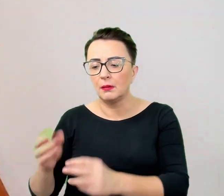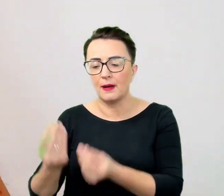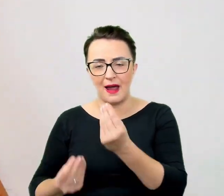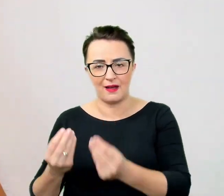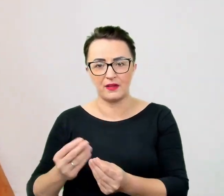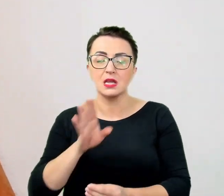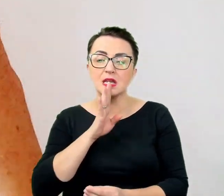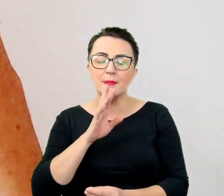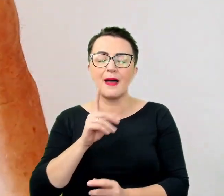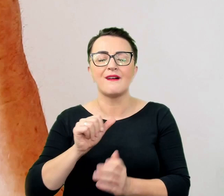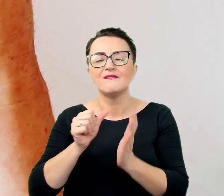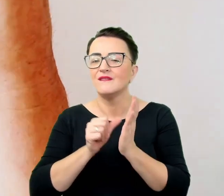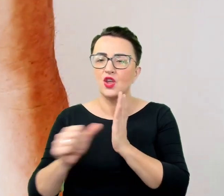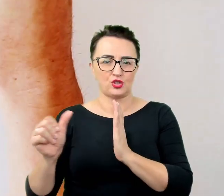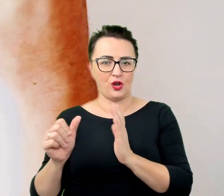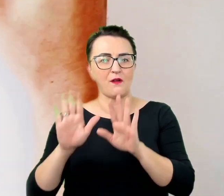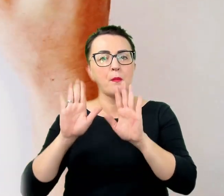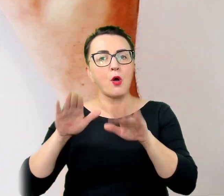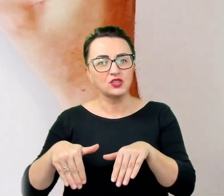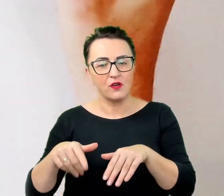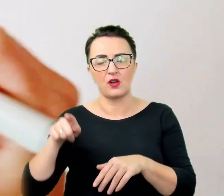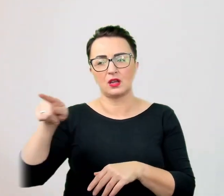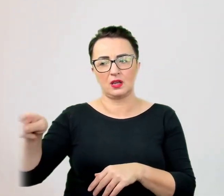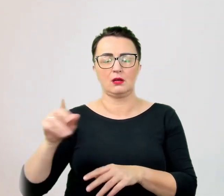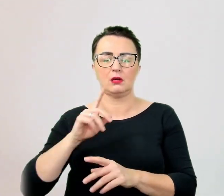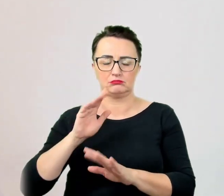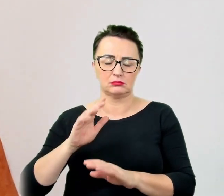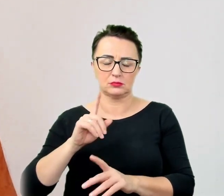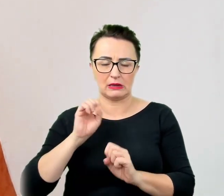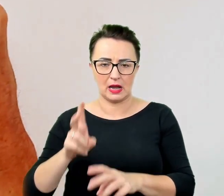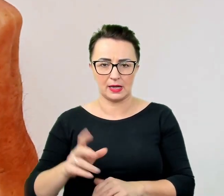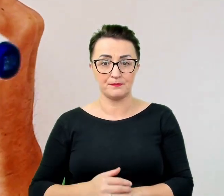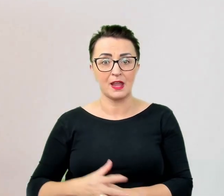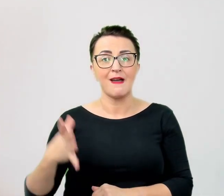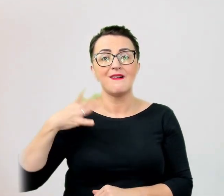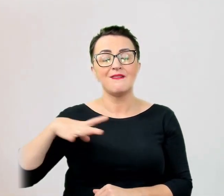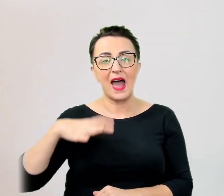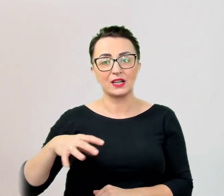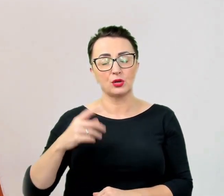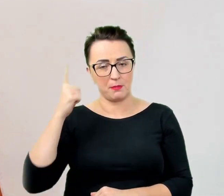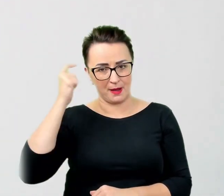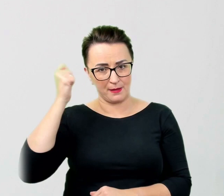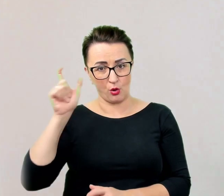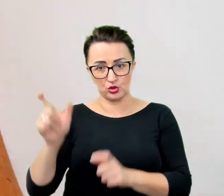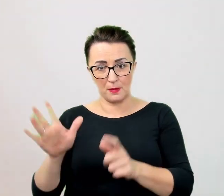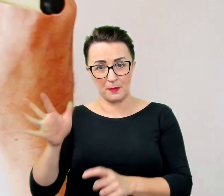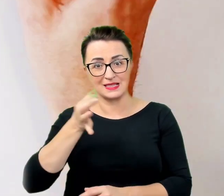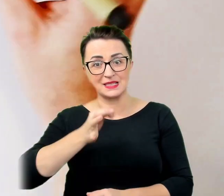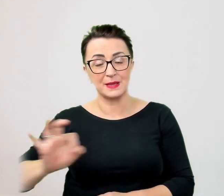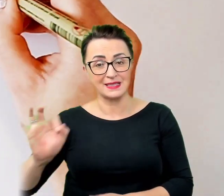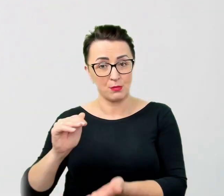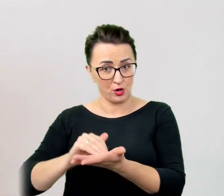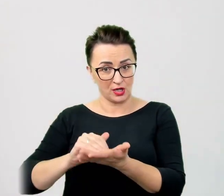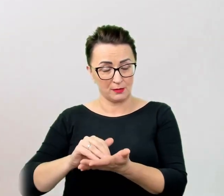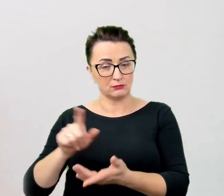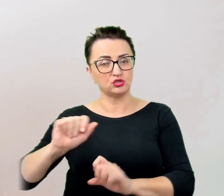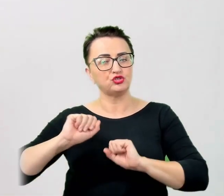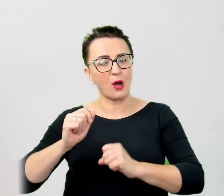Warto pamiętać, że w przypadku osób ze specjalnymi potrzebami, które do funkcjonowania w społeczeństwie używają widocznych dla otoczenia narzędzi i przedmiotów: